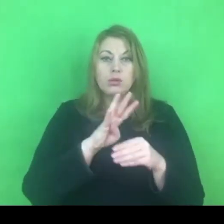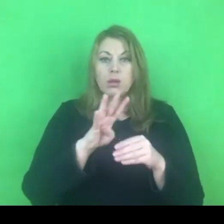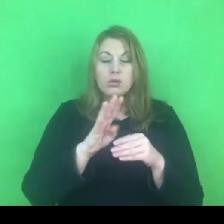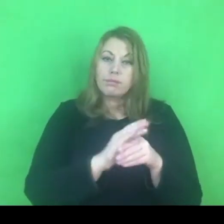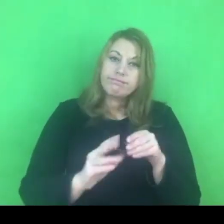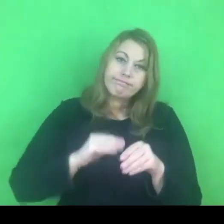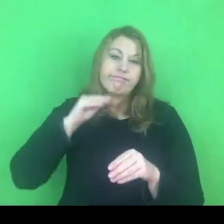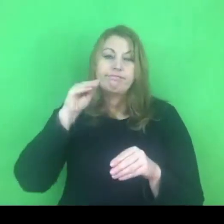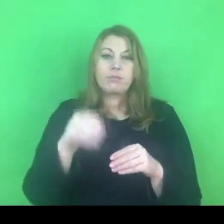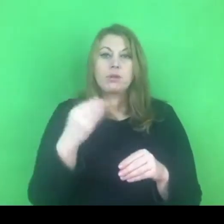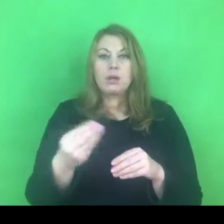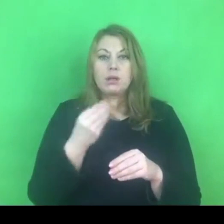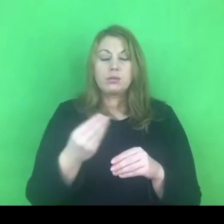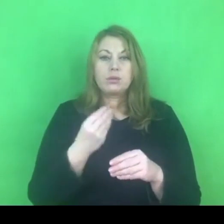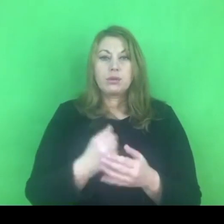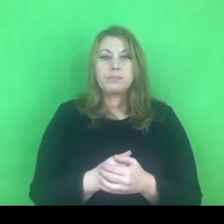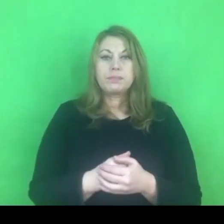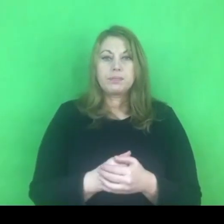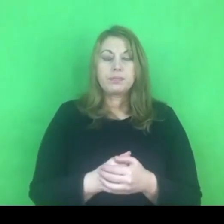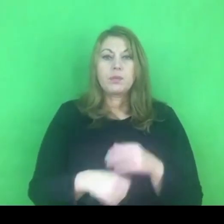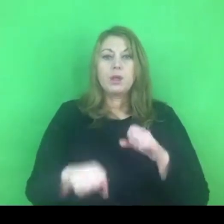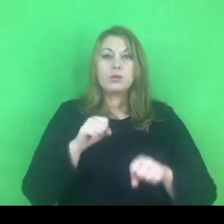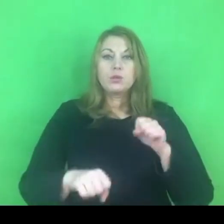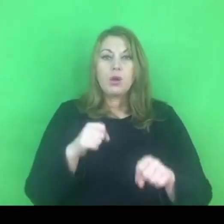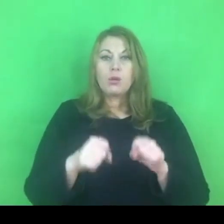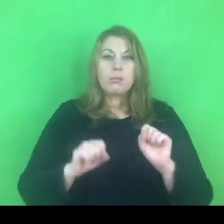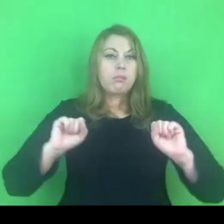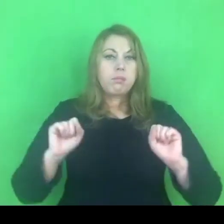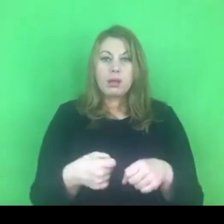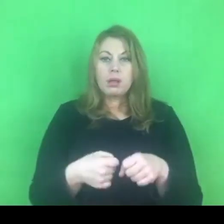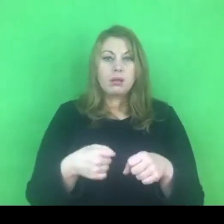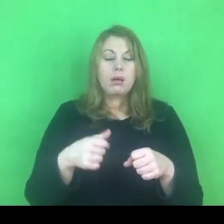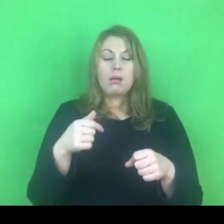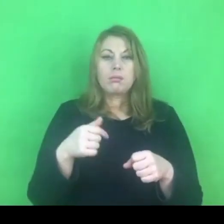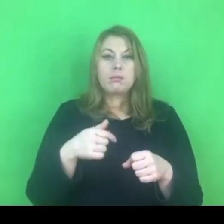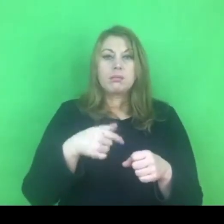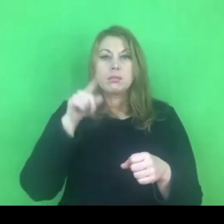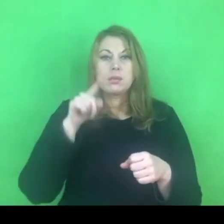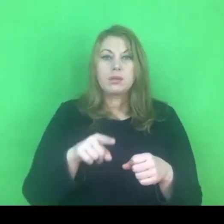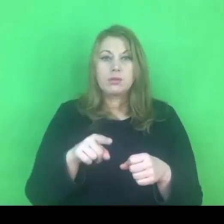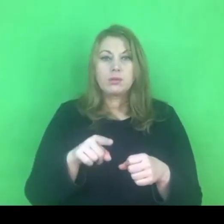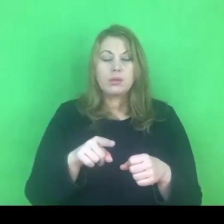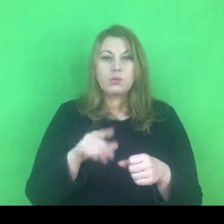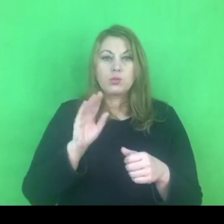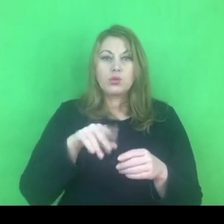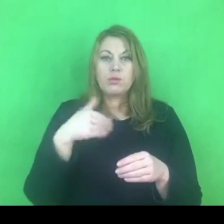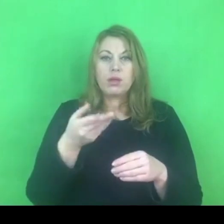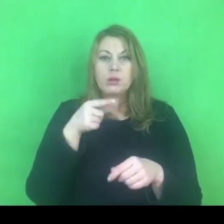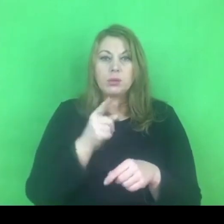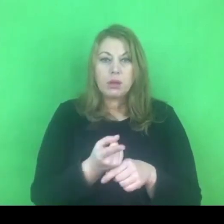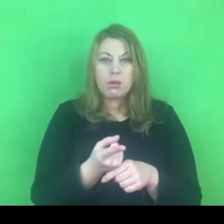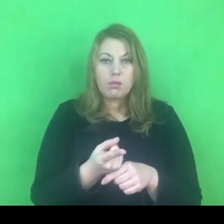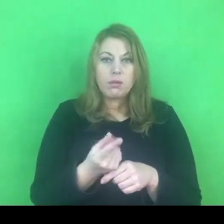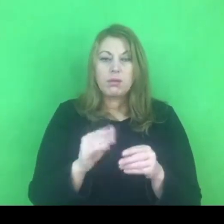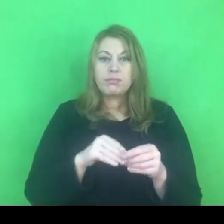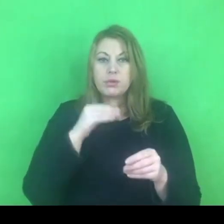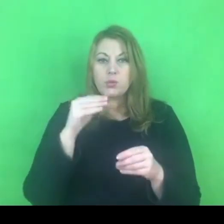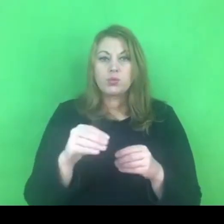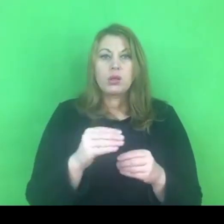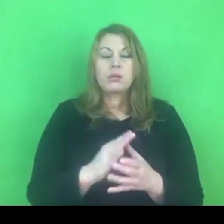Sąd w trybie pilnym, w przeciągu miesiąca, musi wydać postanowienie odnośnie tego wniosku.